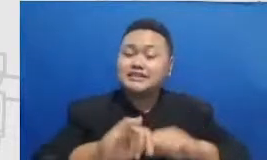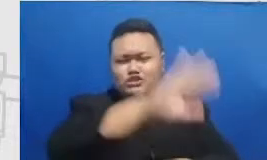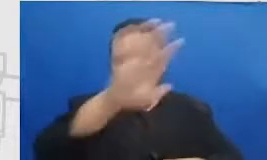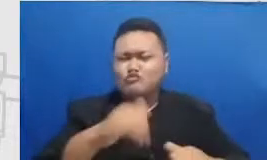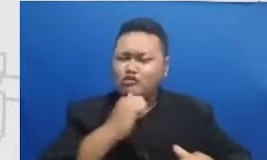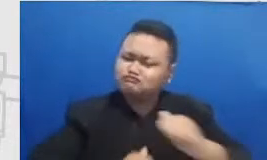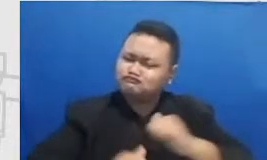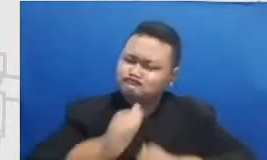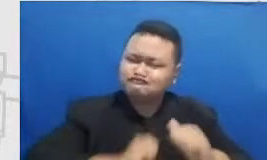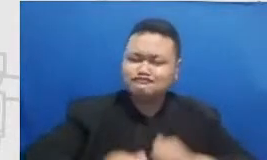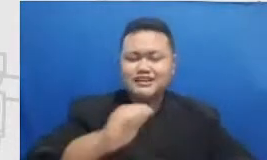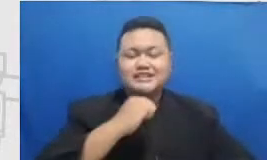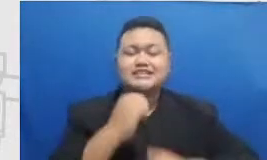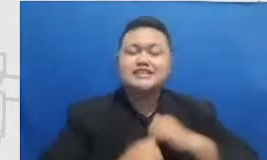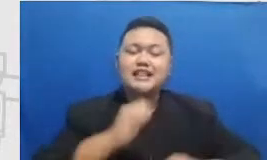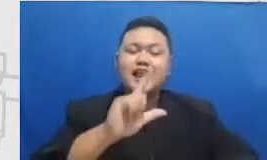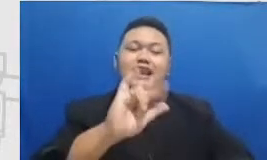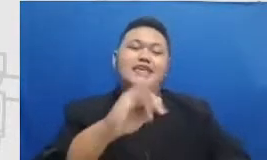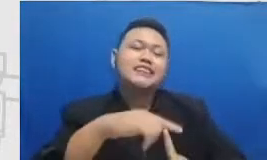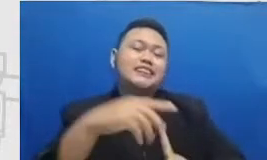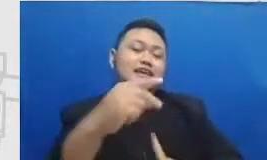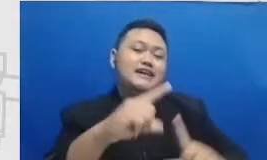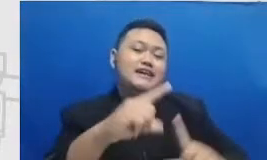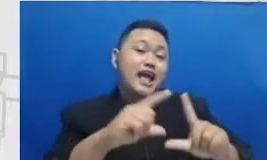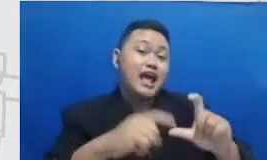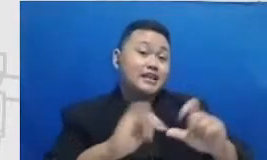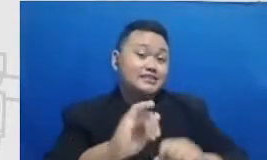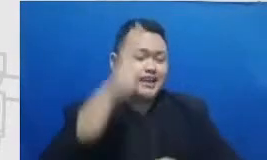Oke sampai jumpa wassalamu'alaikum warahmatullahi wabarakatuh bye bye